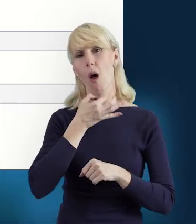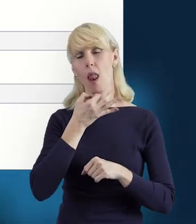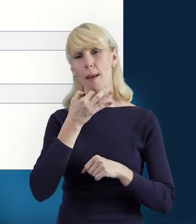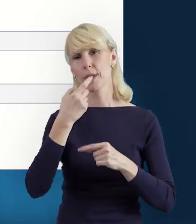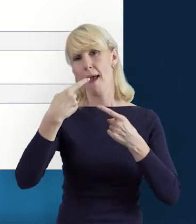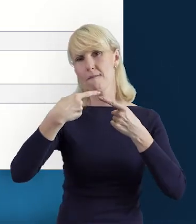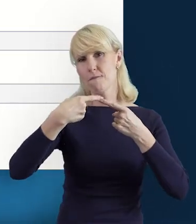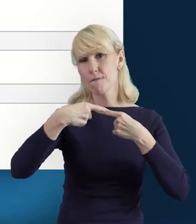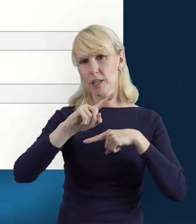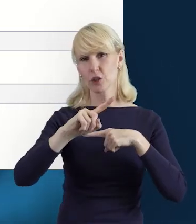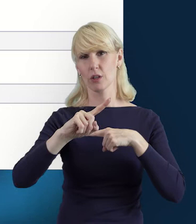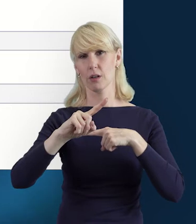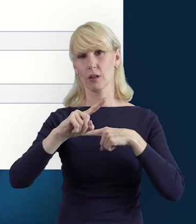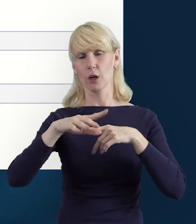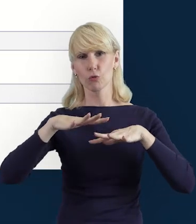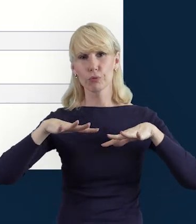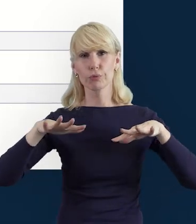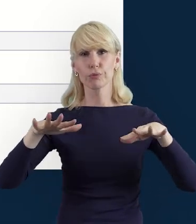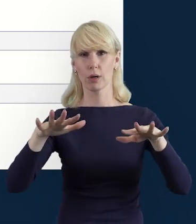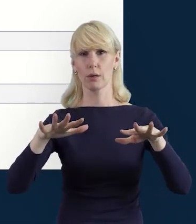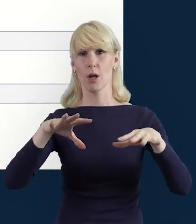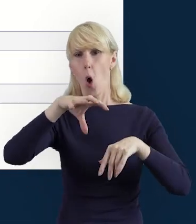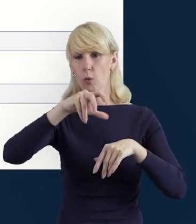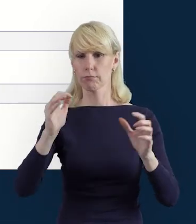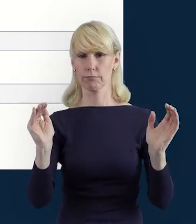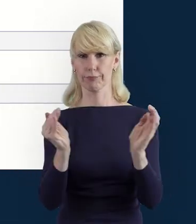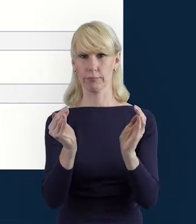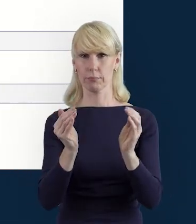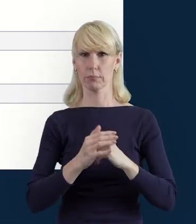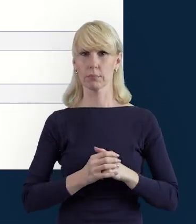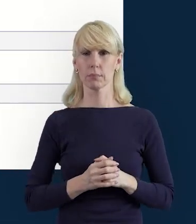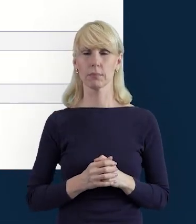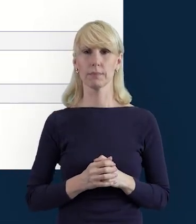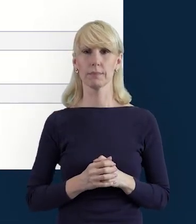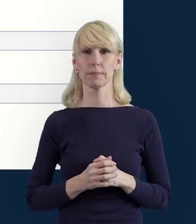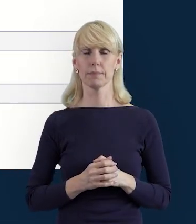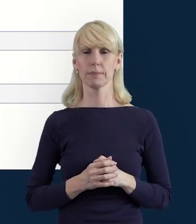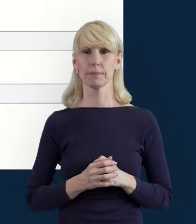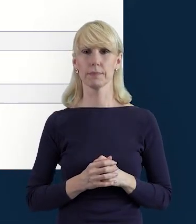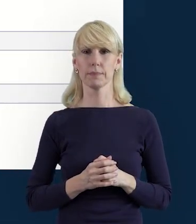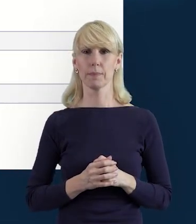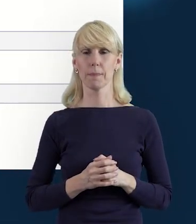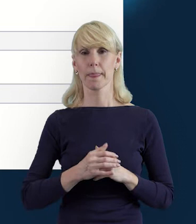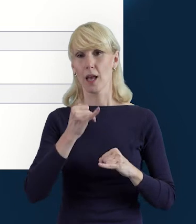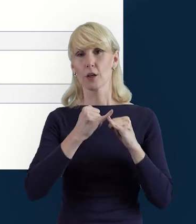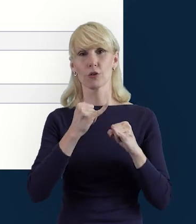Też usprawni to Państwu pracę, zwłaszcza, kiedy mamy więcej danych,